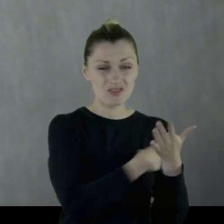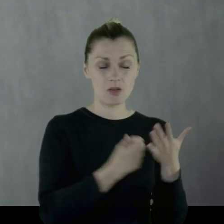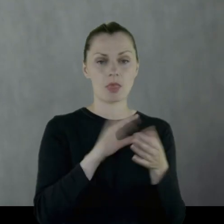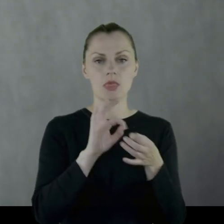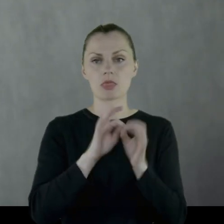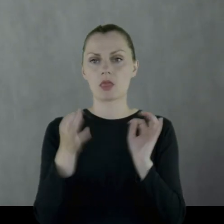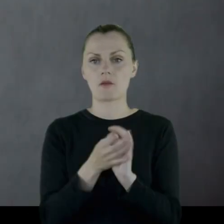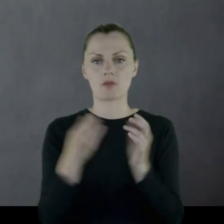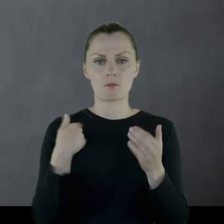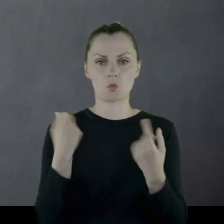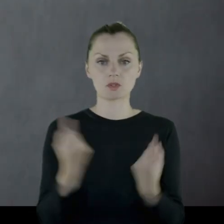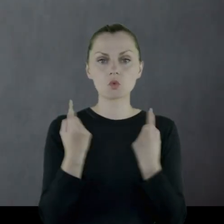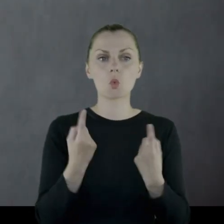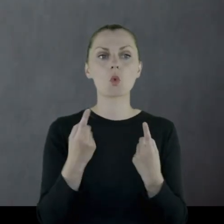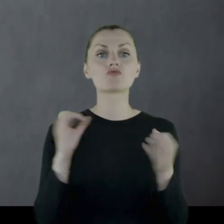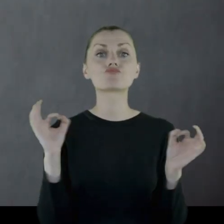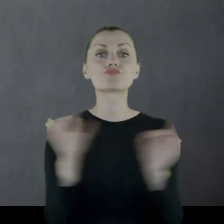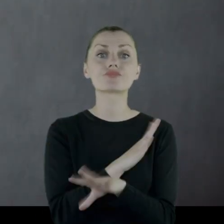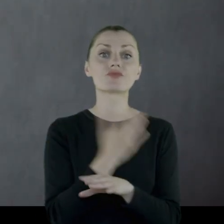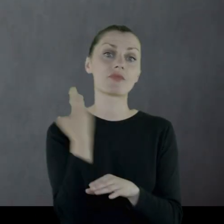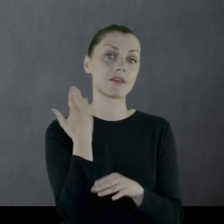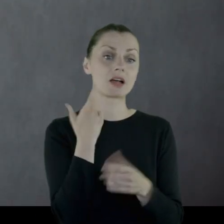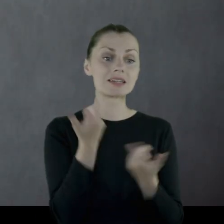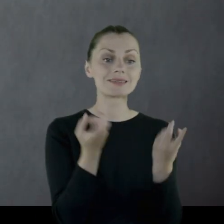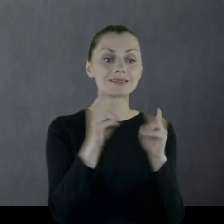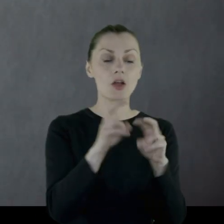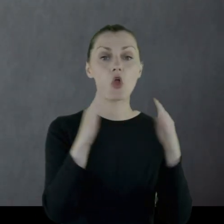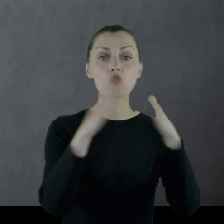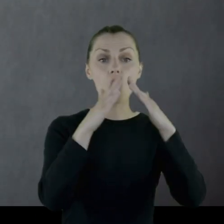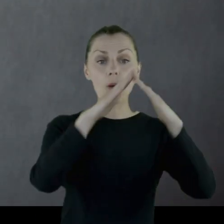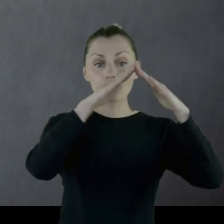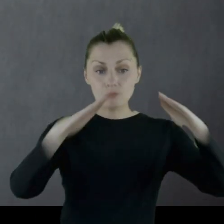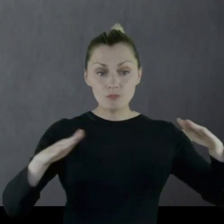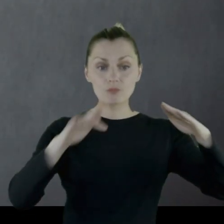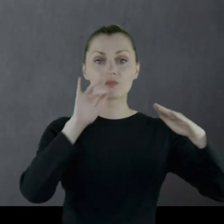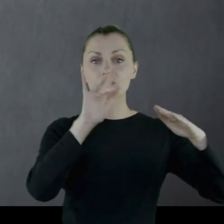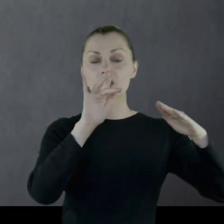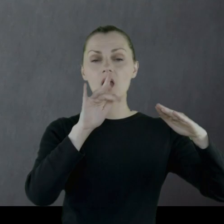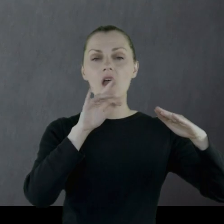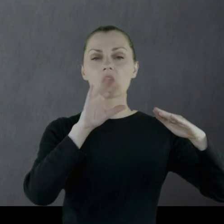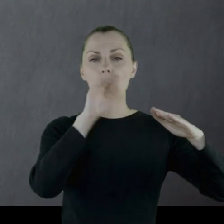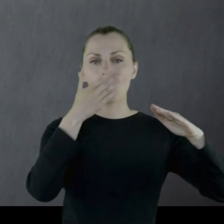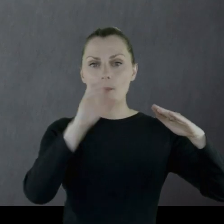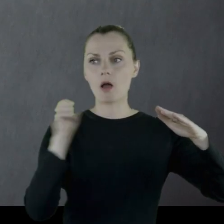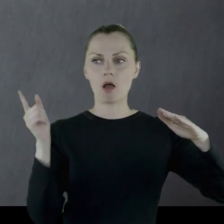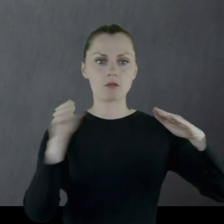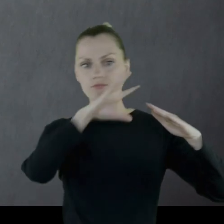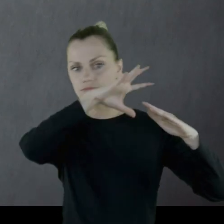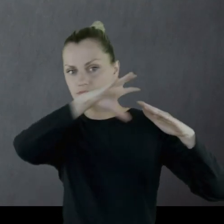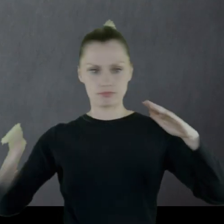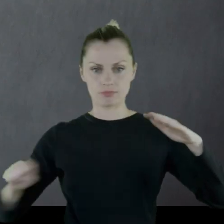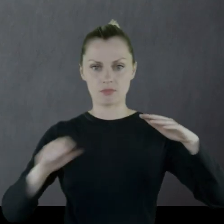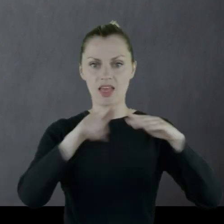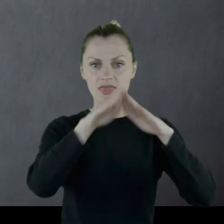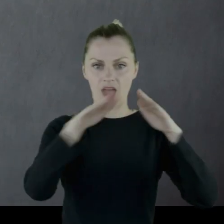Dochodziło do tego, że rozbierali świeżo zrobione strzechy słomiane po to, żeby cokolwiek dać koniom do jedzenia.